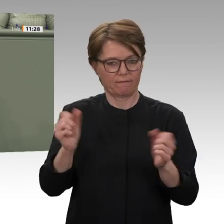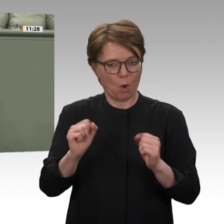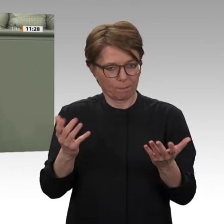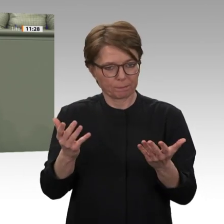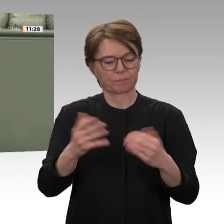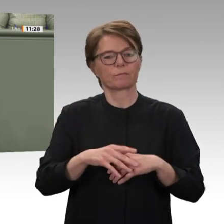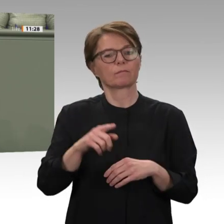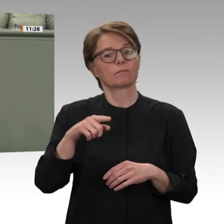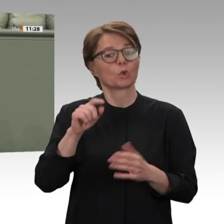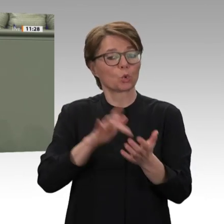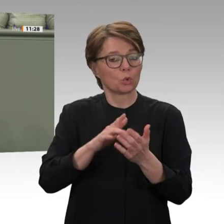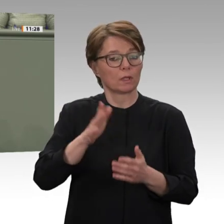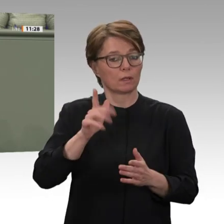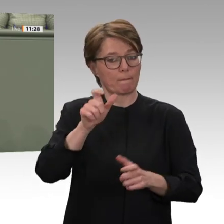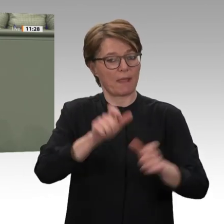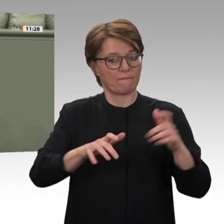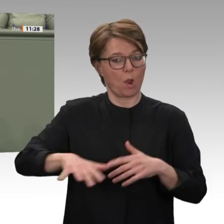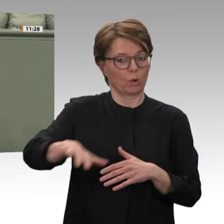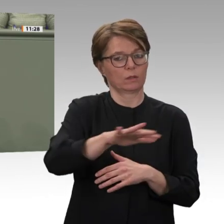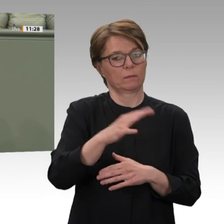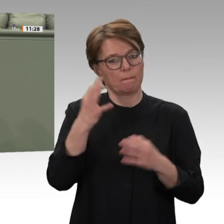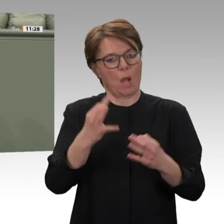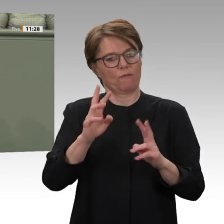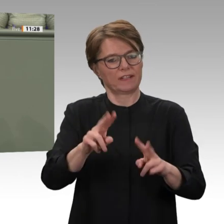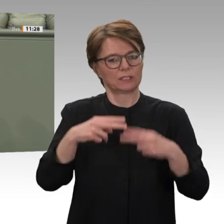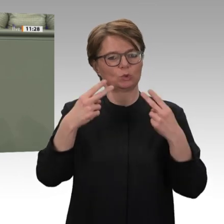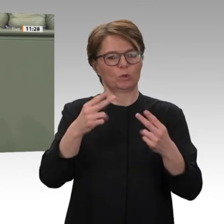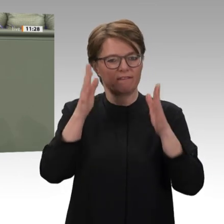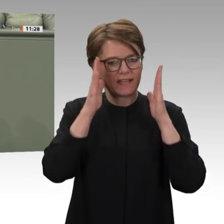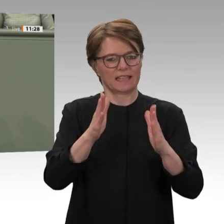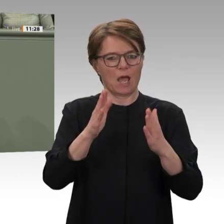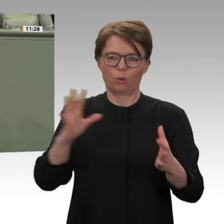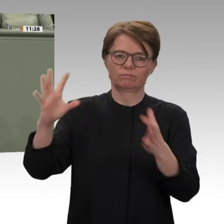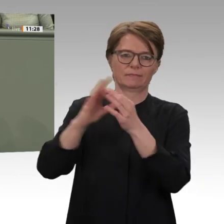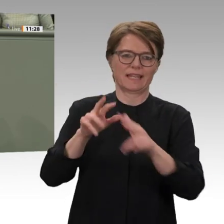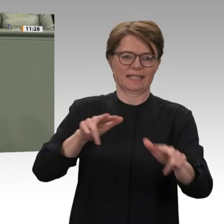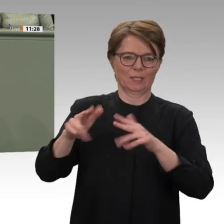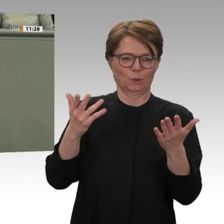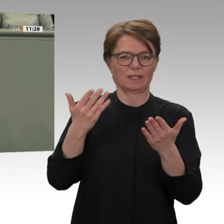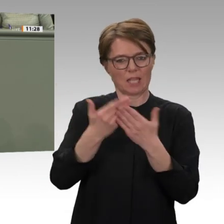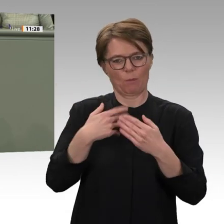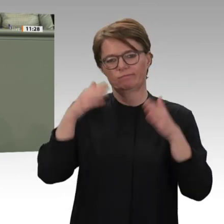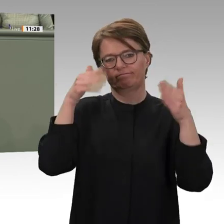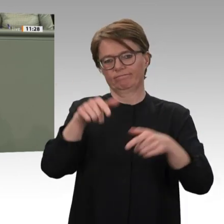zusammenarbeiten, gelingt bis heute das ist für viele überraschend wirklich gut.